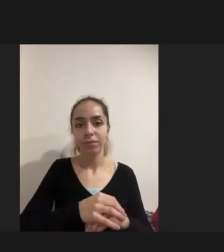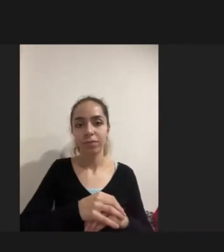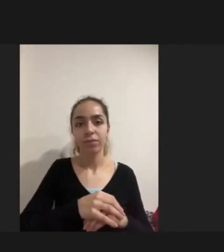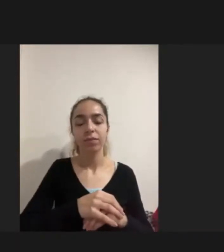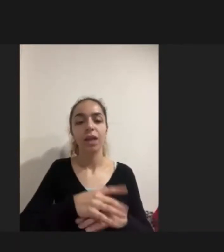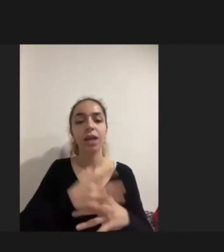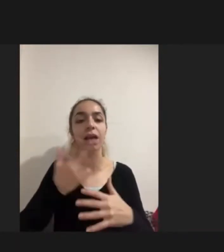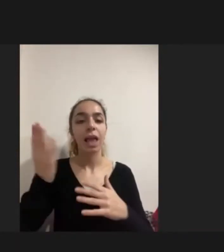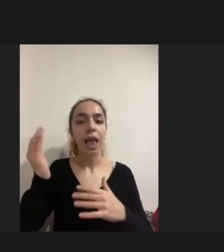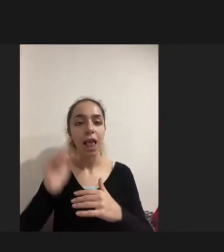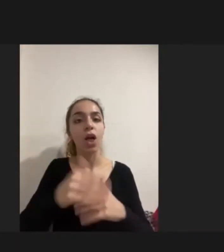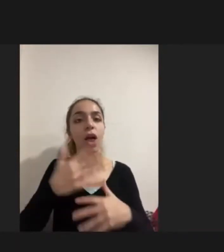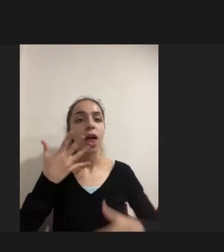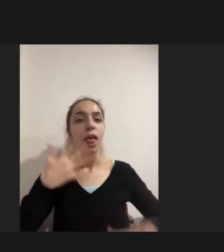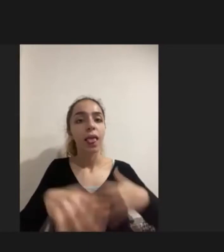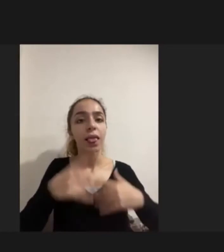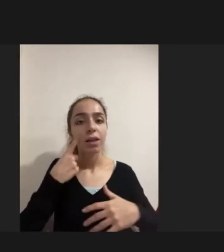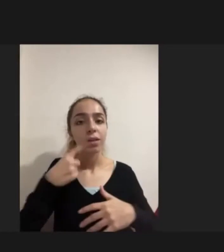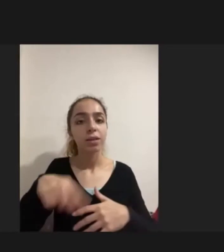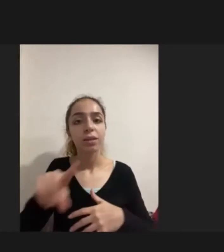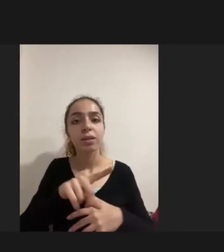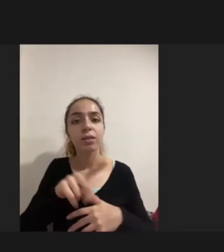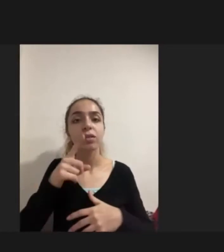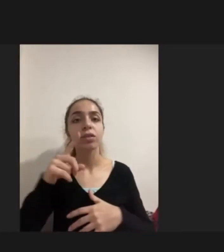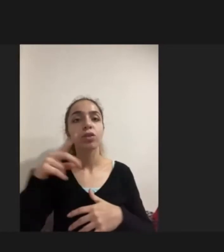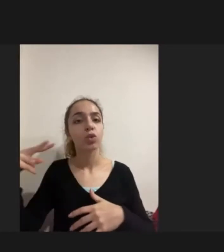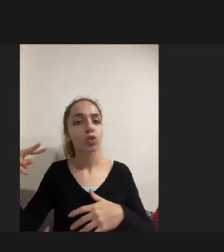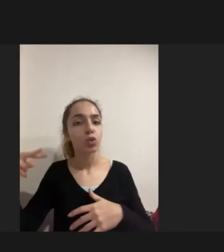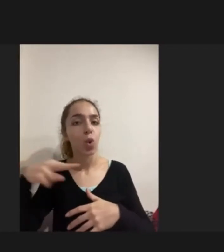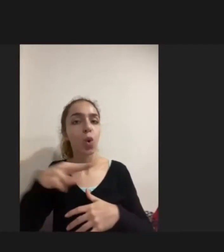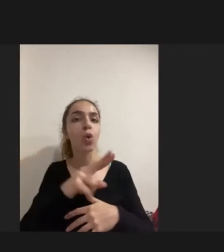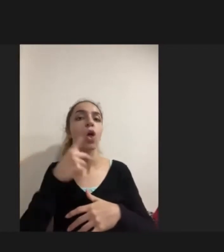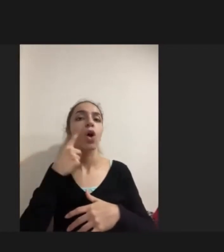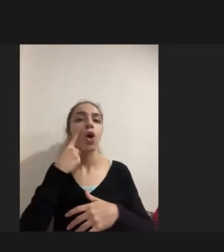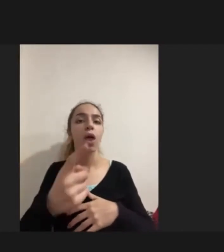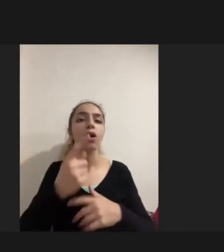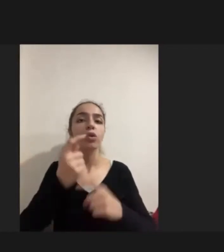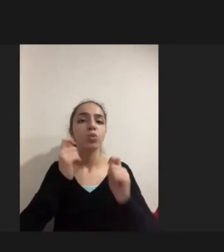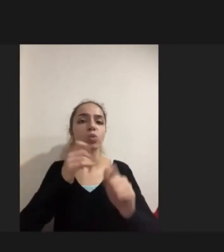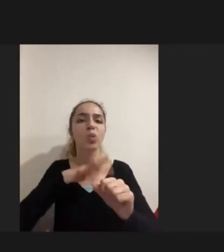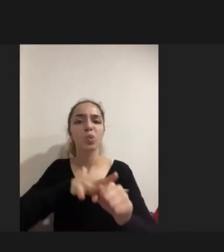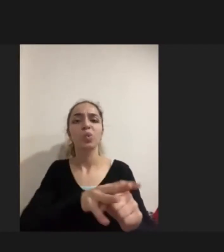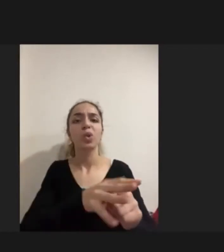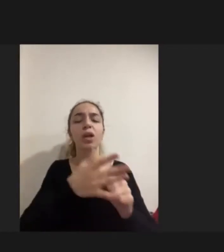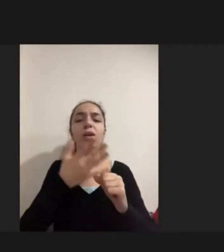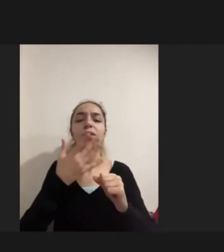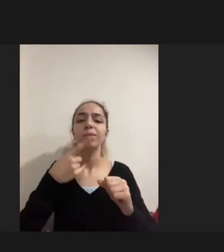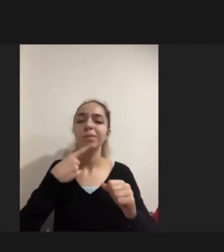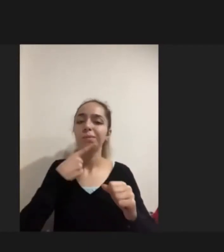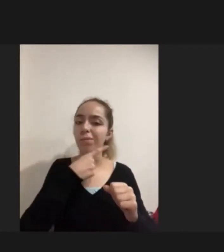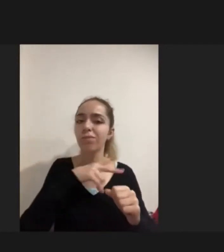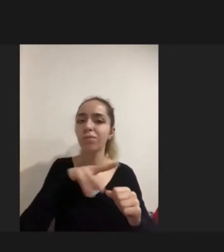ya yolda ya da Giriş esnasında zorla yerinden edilmenin getirdiği sıkıntılar nedeniyle, güvenli olmayan göç nedeniyle